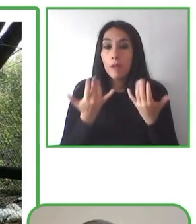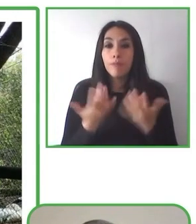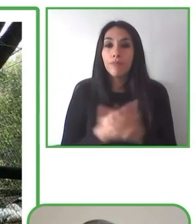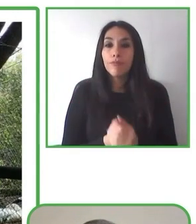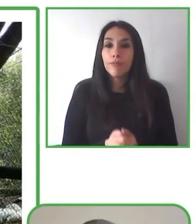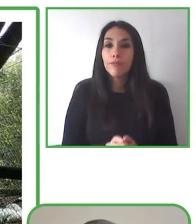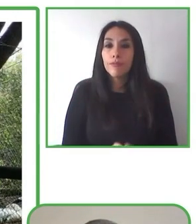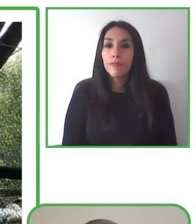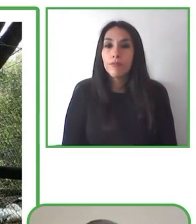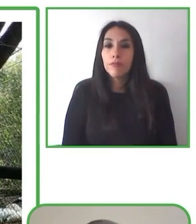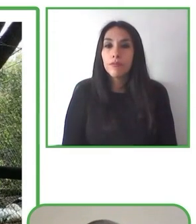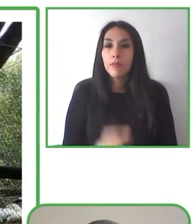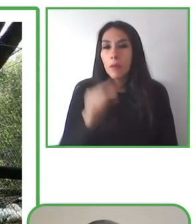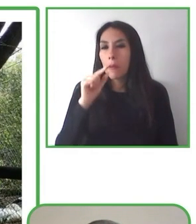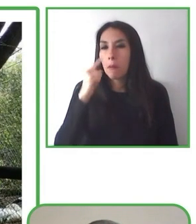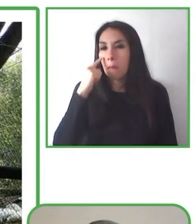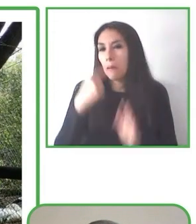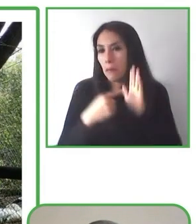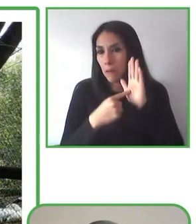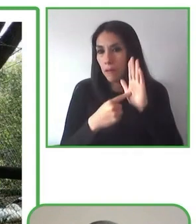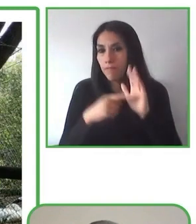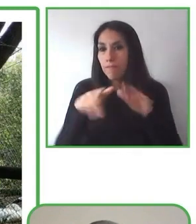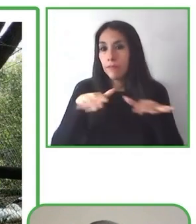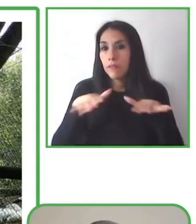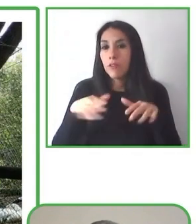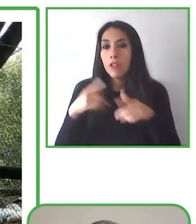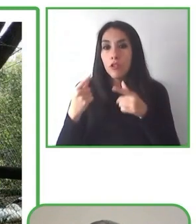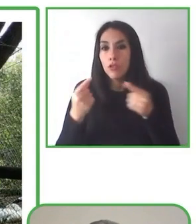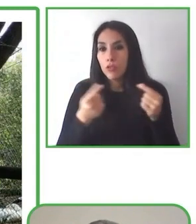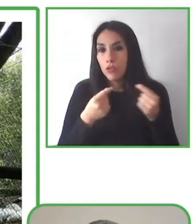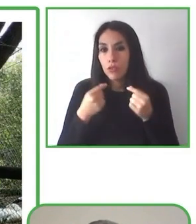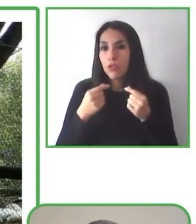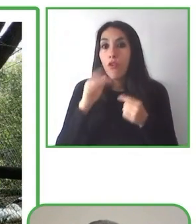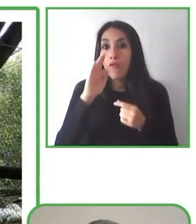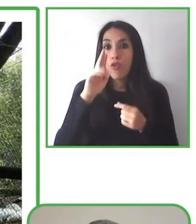organizaciones para poder hacer realidad la inclusión plena.